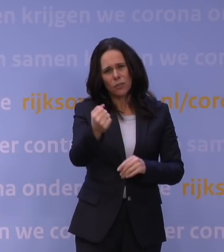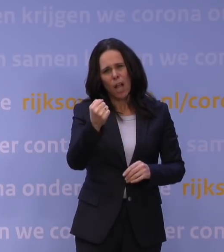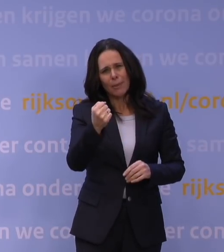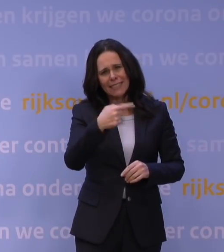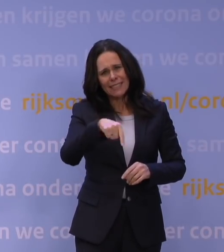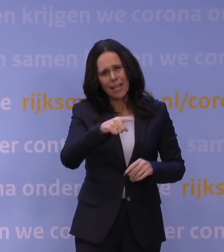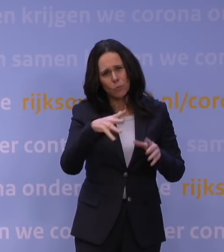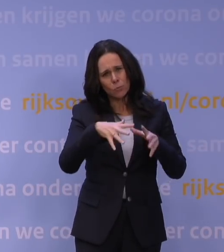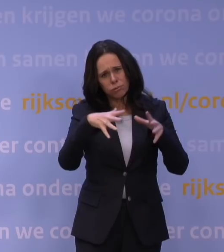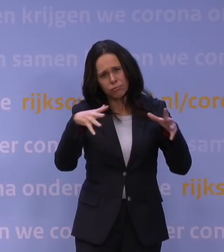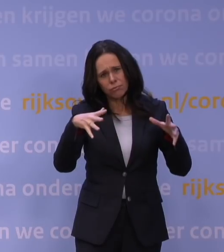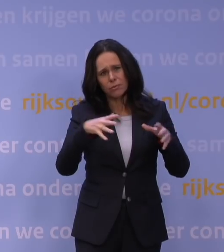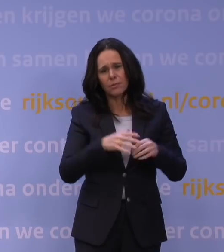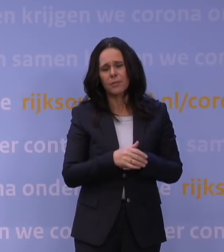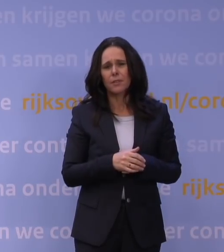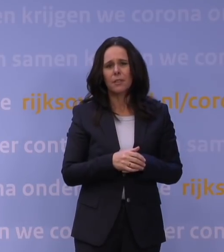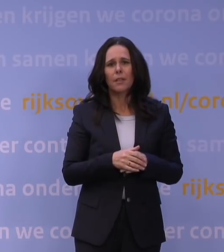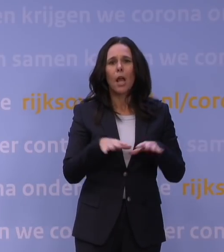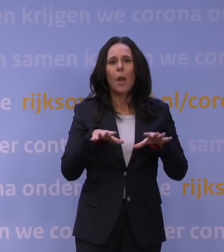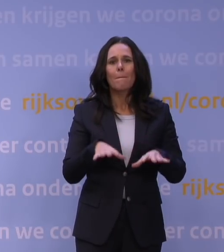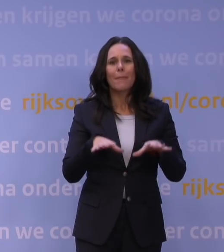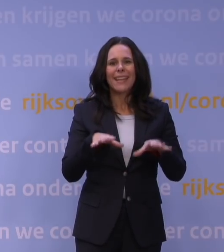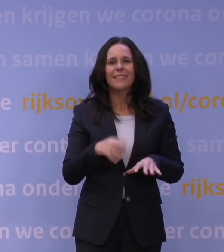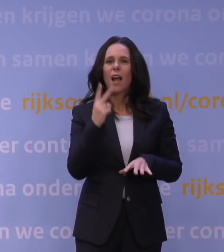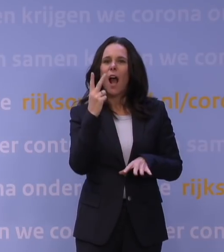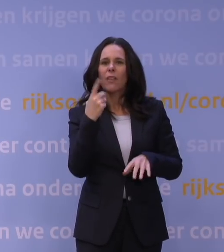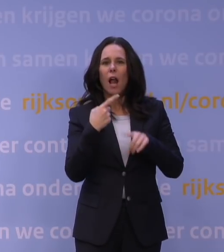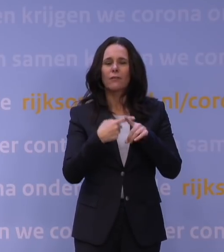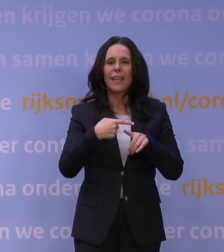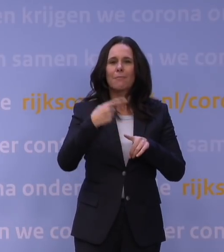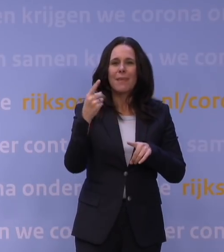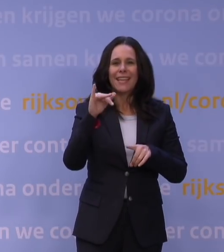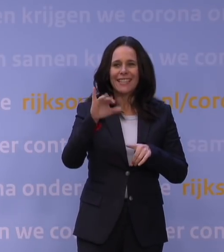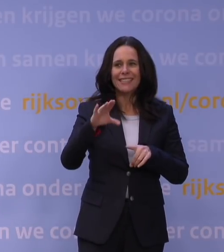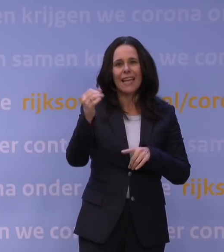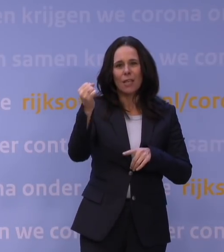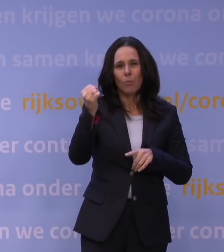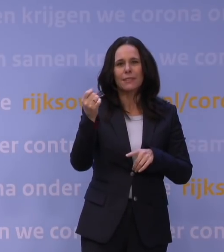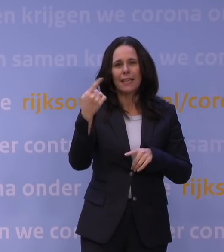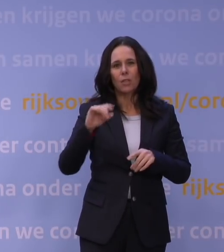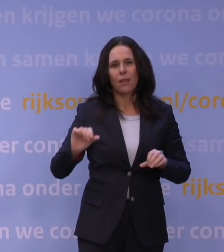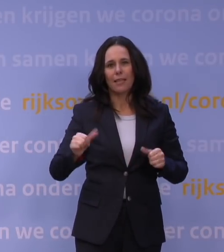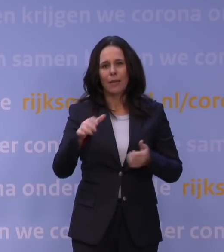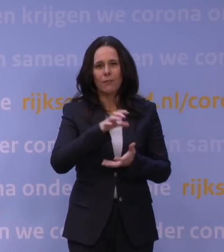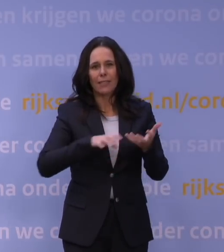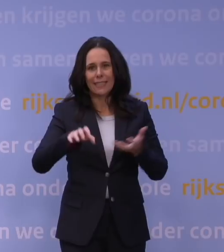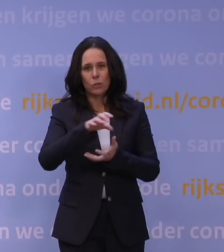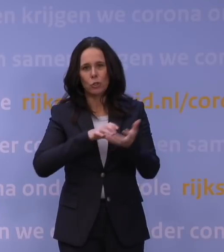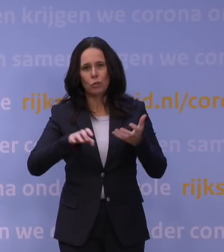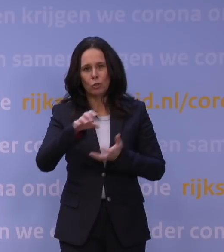Als je kijkt naar de Britten, die hebben anderhalf keer zoveel ic-capaciteit als in het begin van de crisis. Daar lopen wij hopeloos achter.